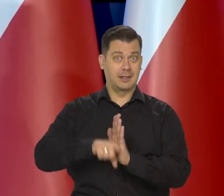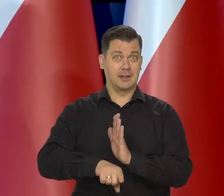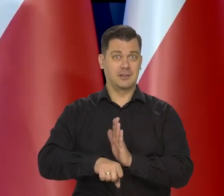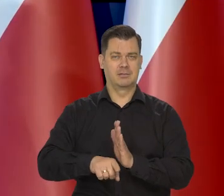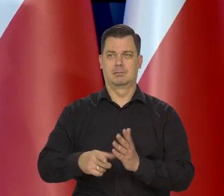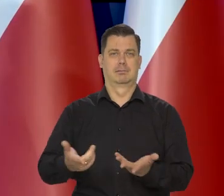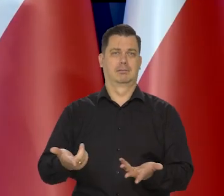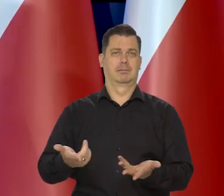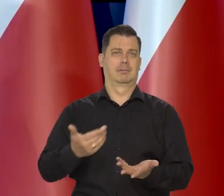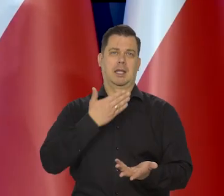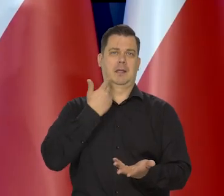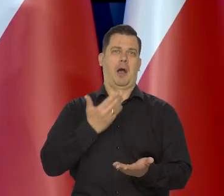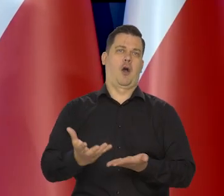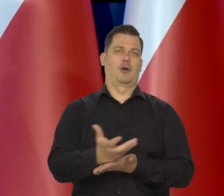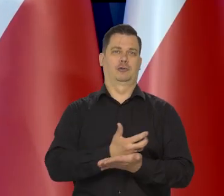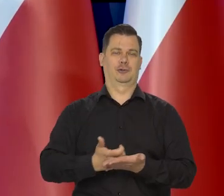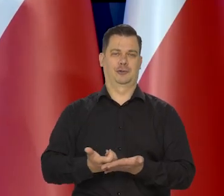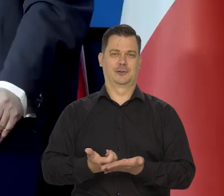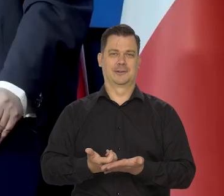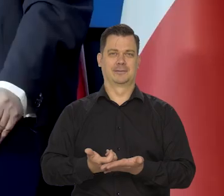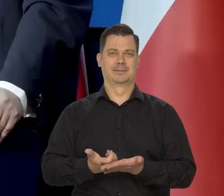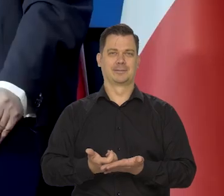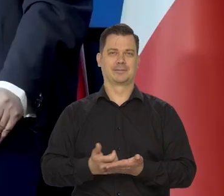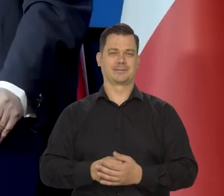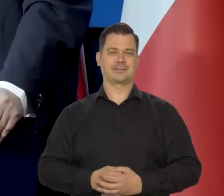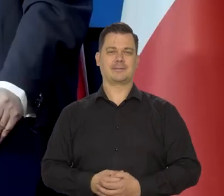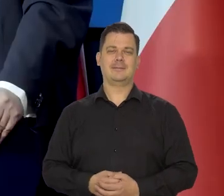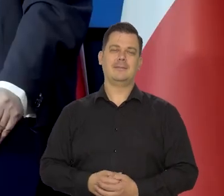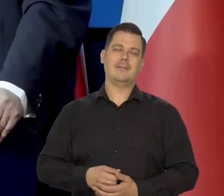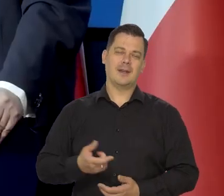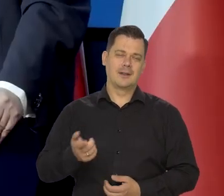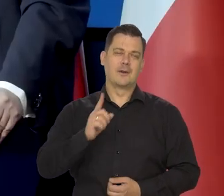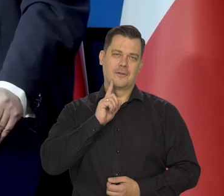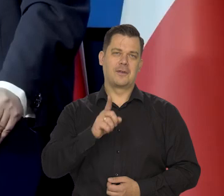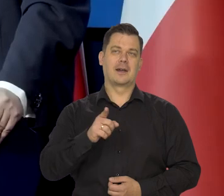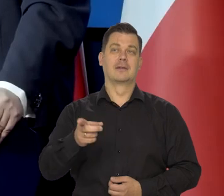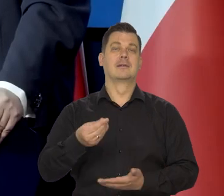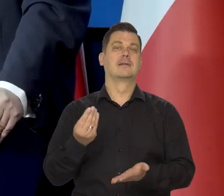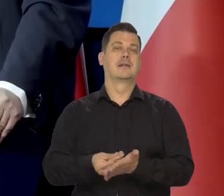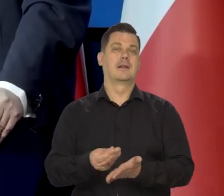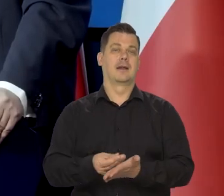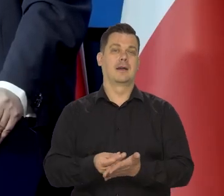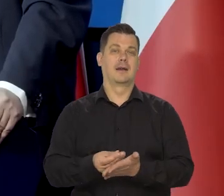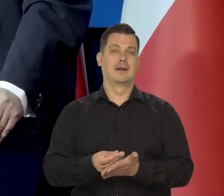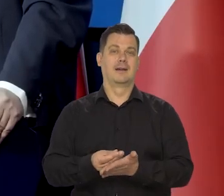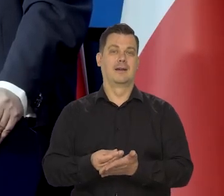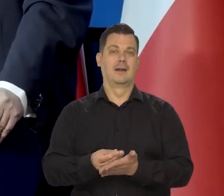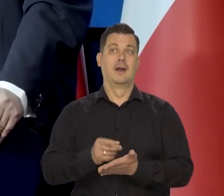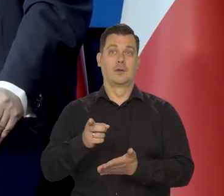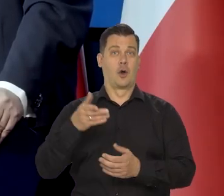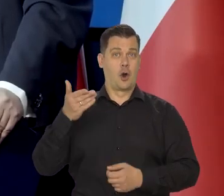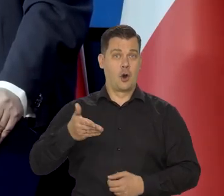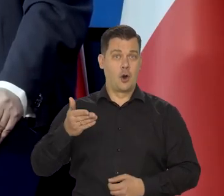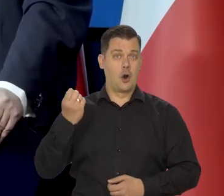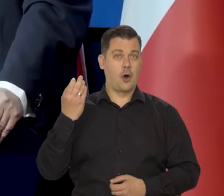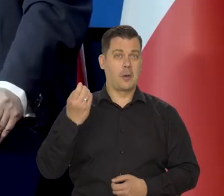korzyści przeciętny człowiek żadnych nie ma, chociaż wskaźnik jakiś jest. Oczywiście, że nie bierze cen. No dzisiaj nie ma już lokomotyw,